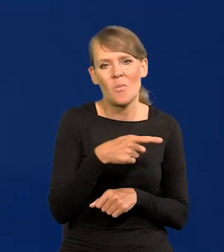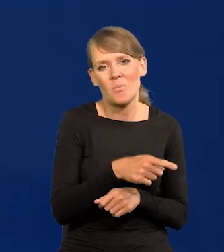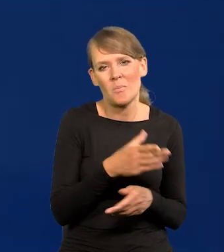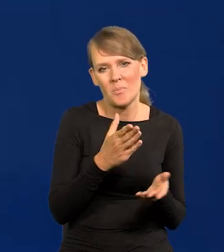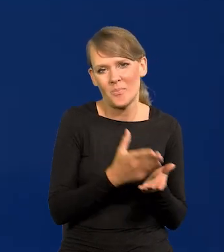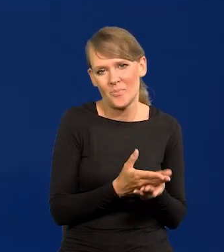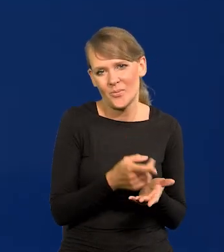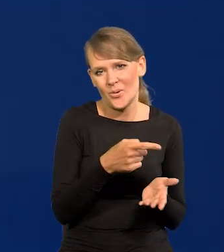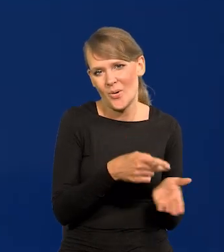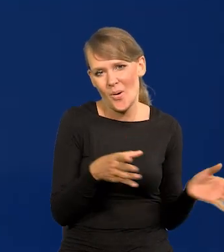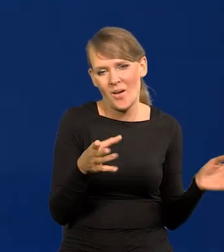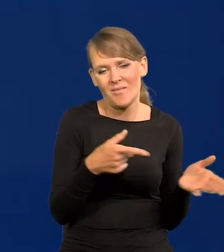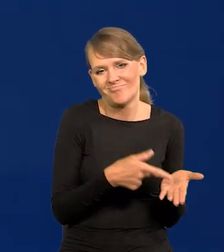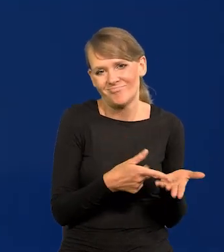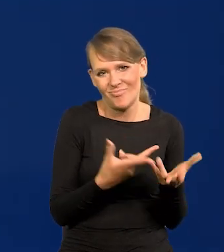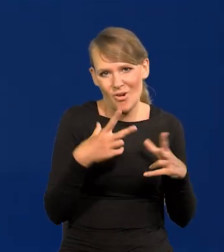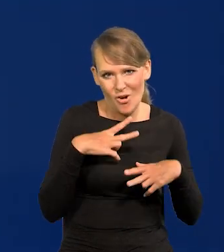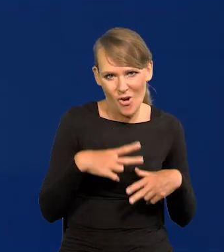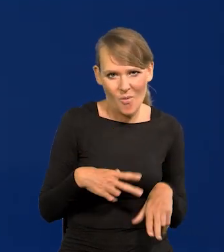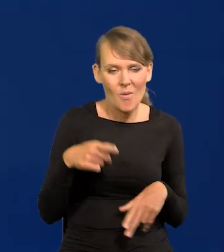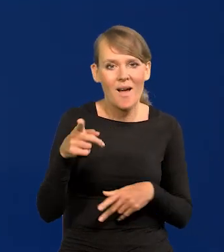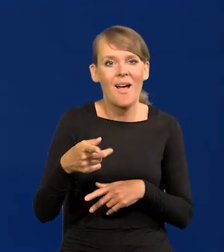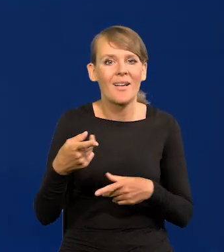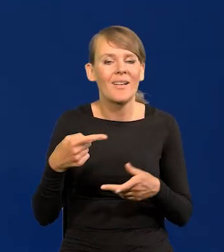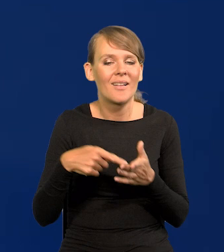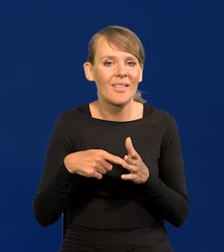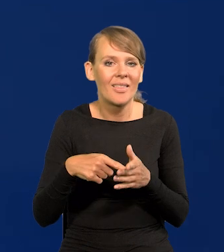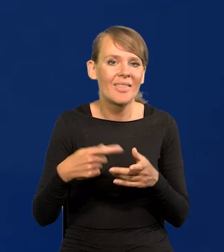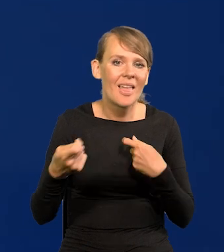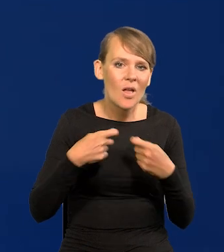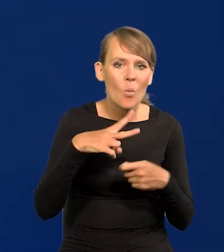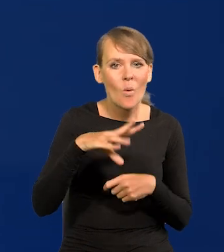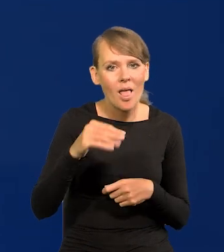szczególnie pod tym kierownictwem Unii Europejskiej, Komisji itd,